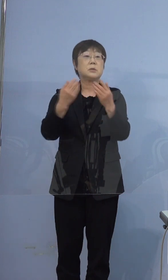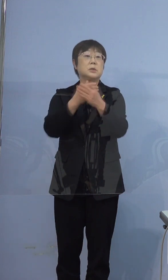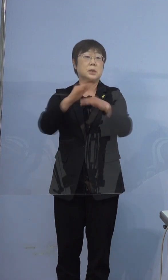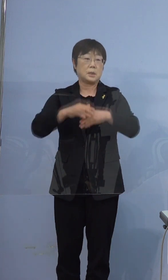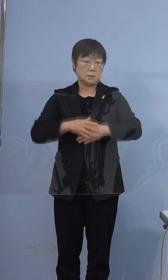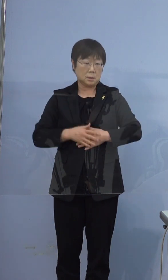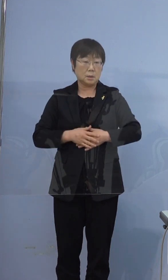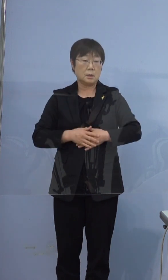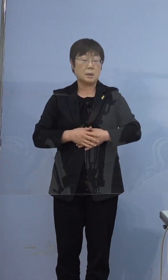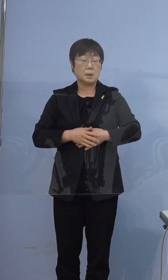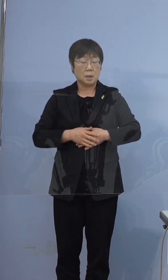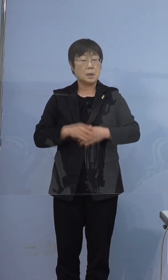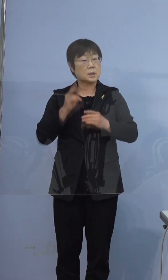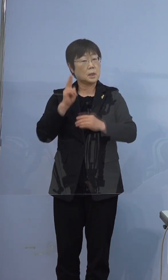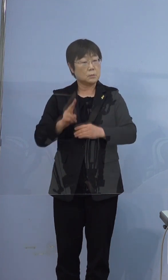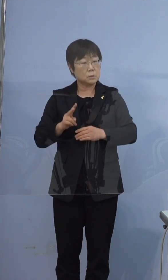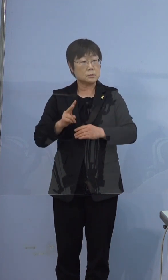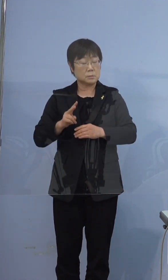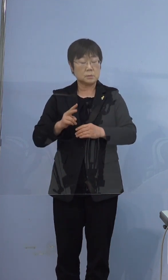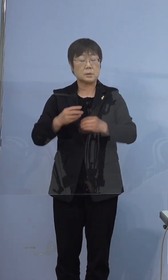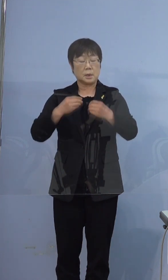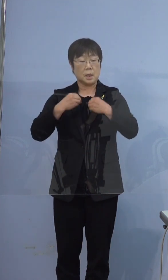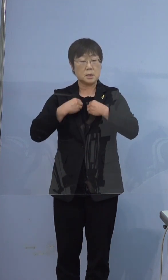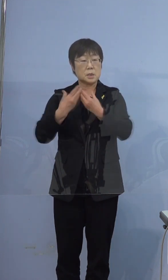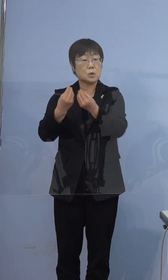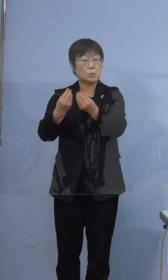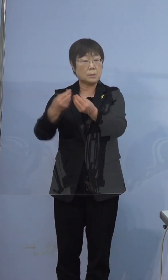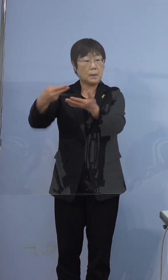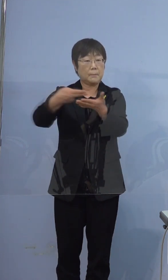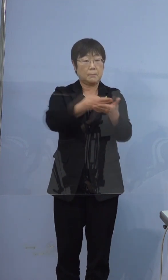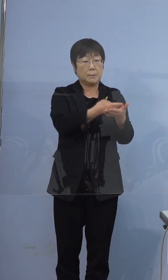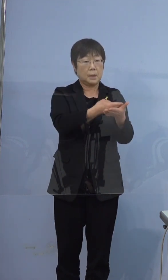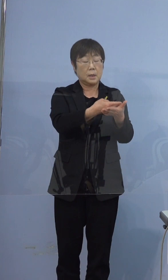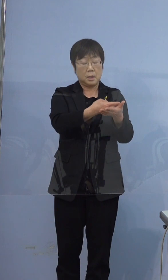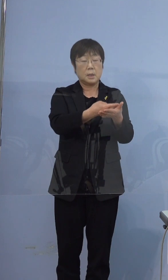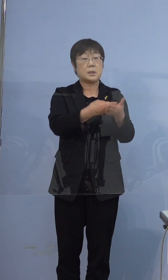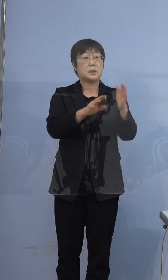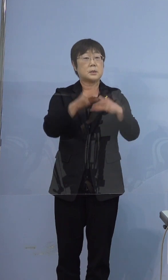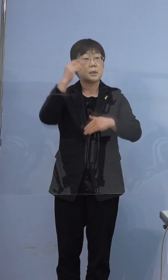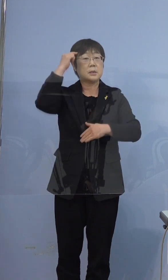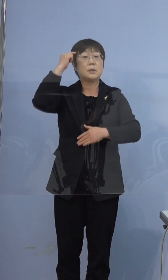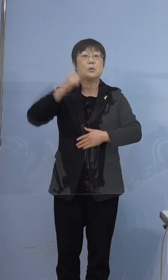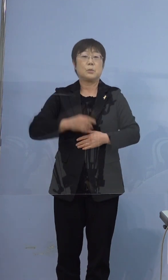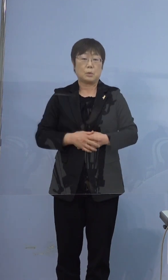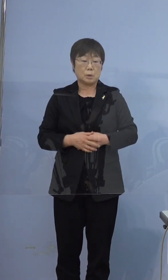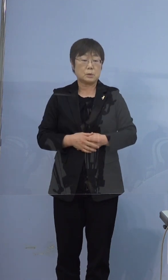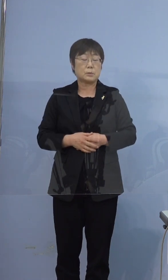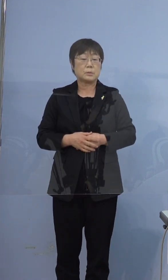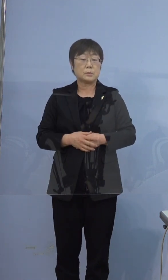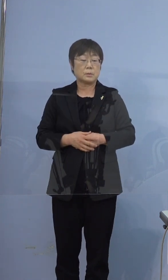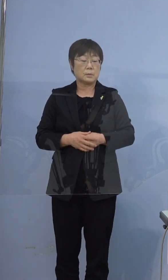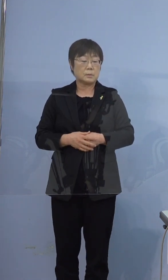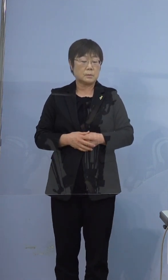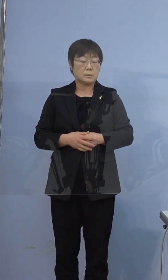おそらく感染をされた状態で こちらにいらっしゃったんだろう というふうに考えております